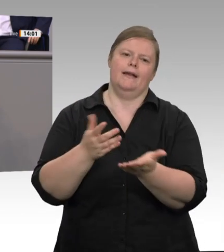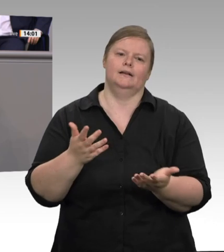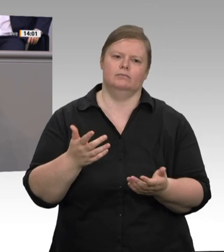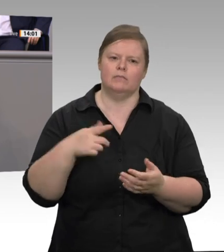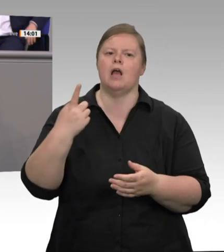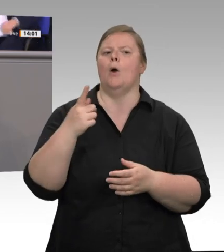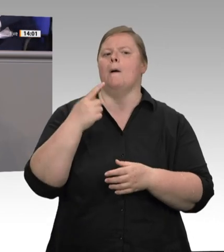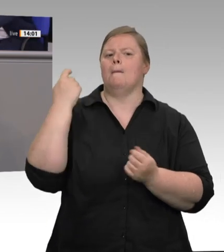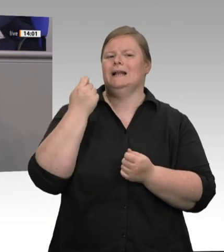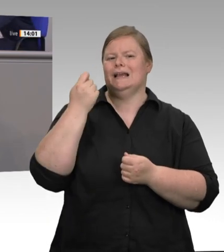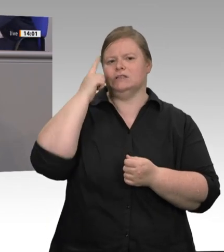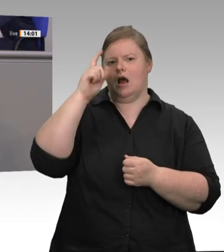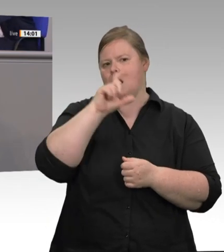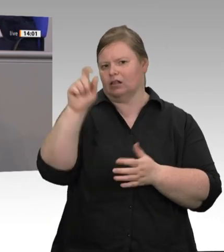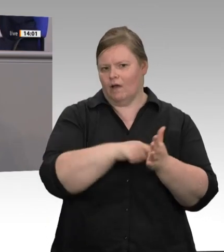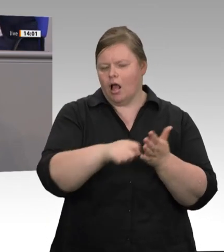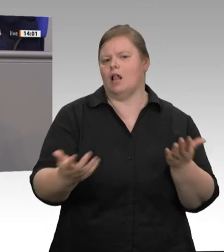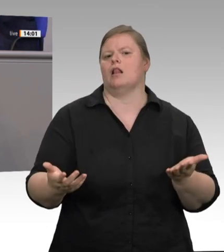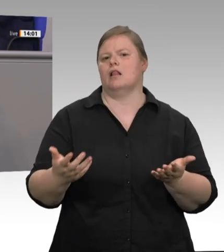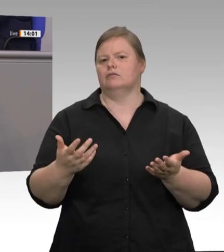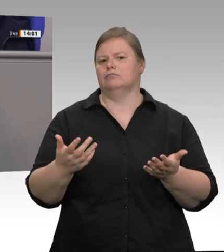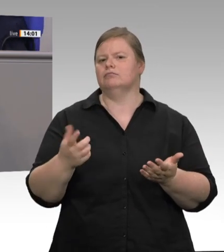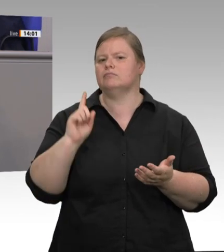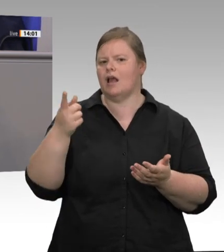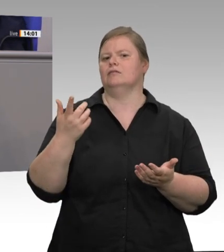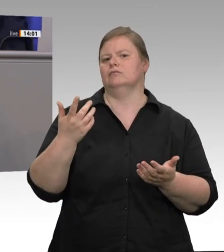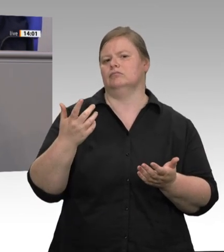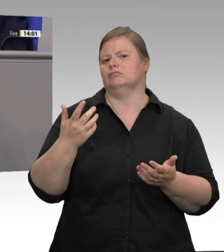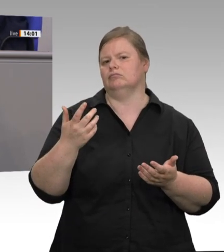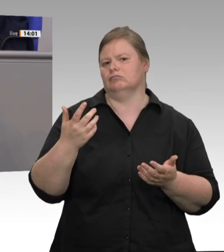Kölner Leitsätzen meiner Partei, die jetzt 75 Jahre alt sind: Die menschliche Arbeit